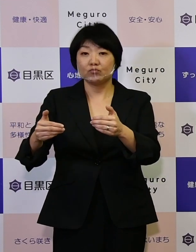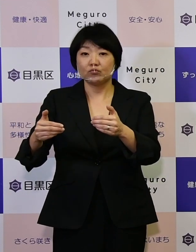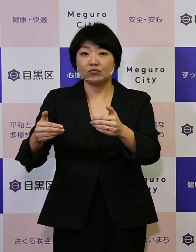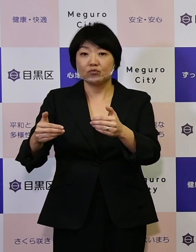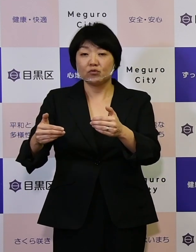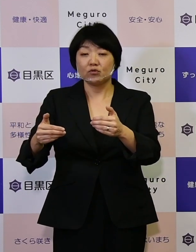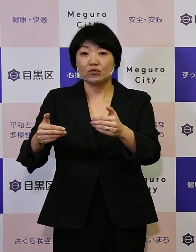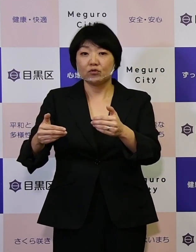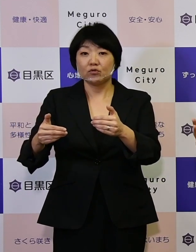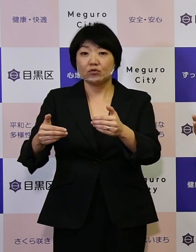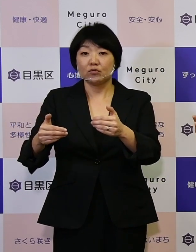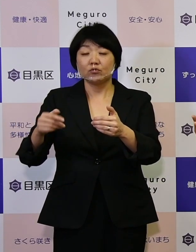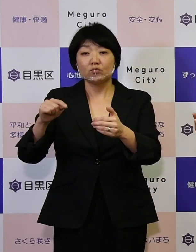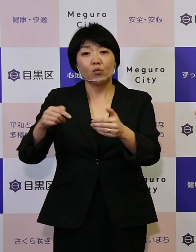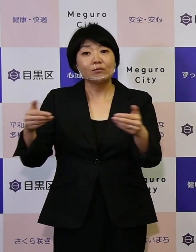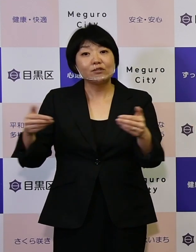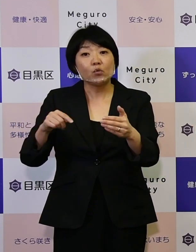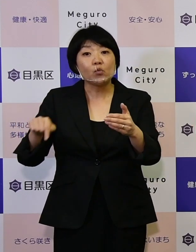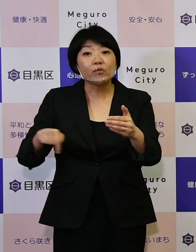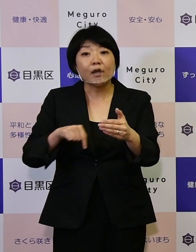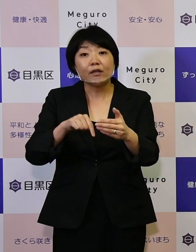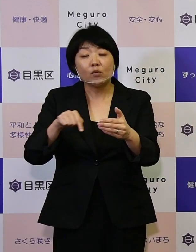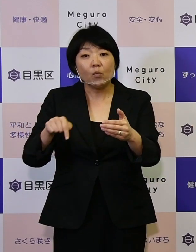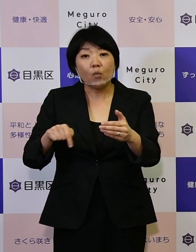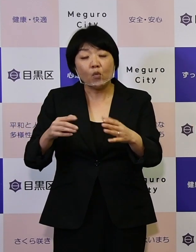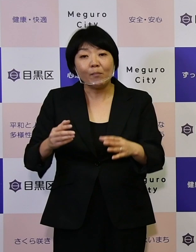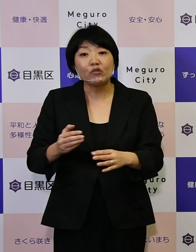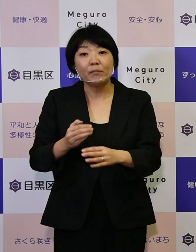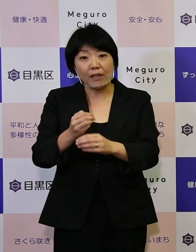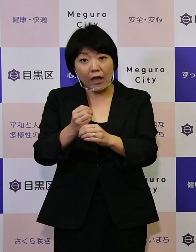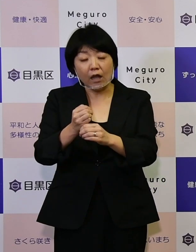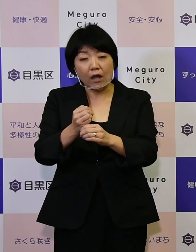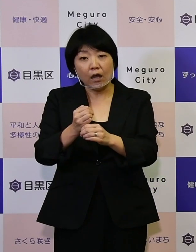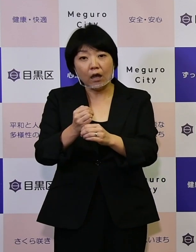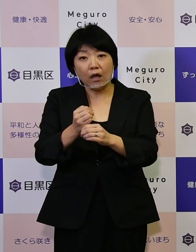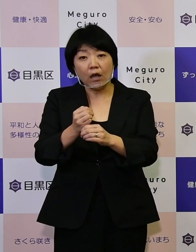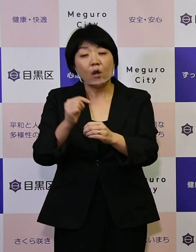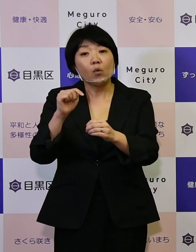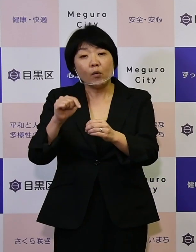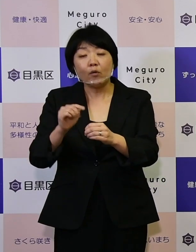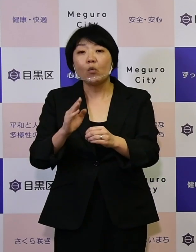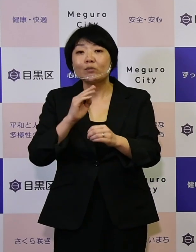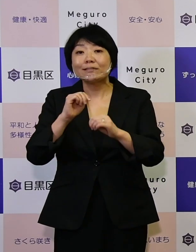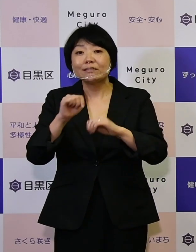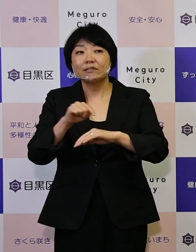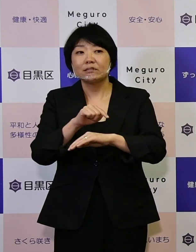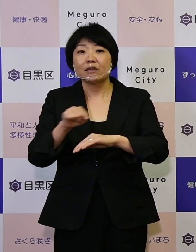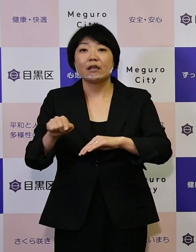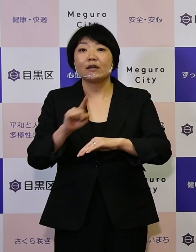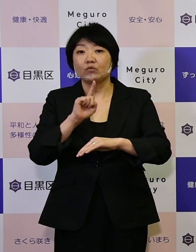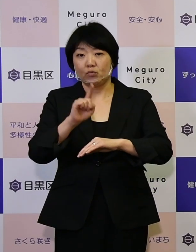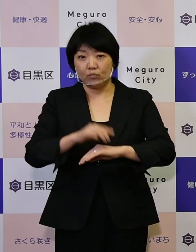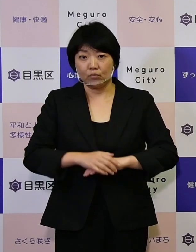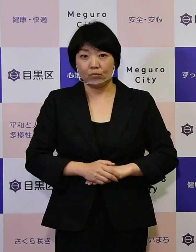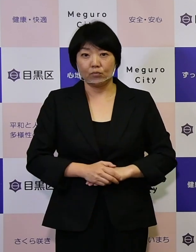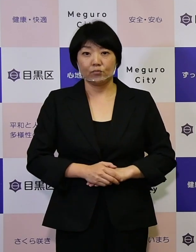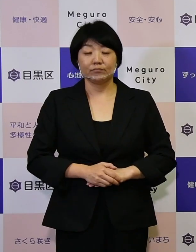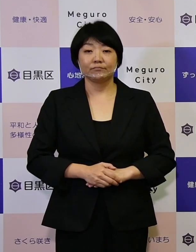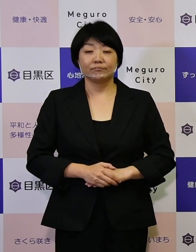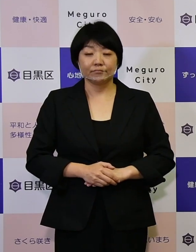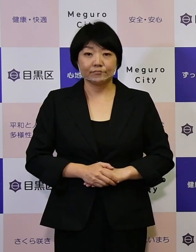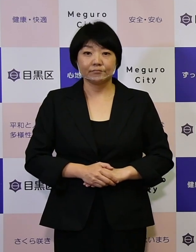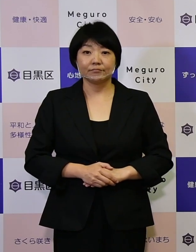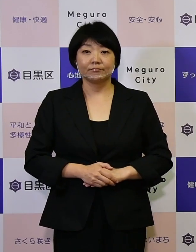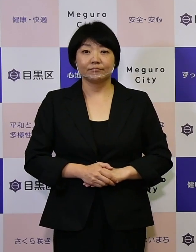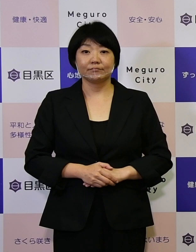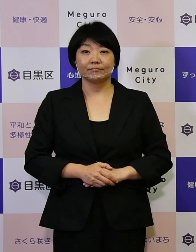そういった事業の内容を取りまとめているものが実施計画になります。